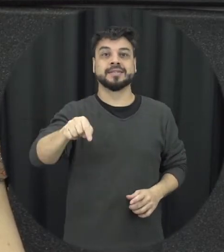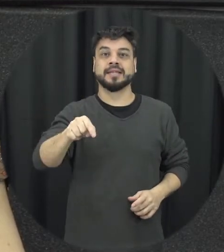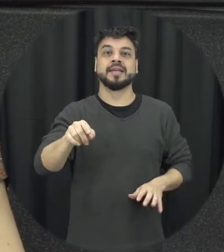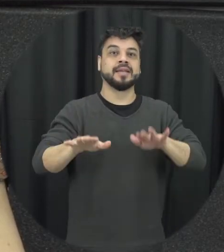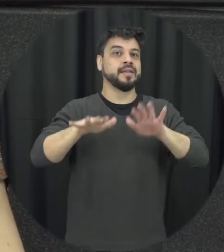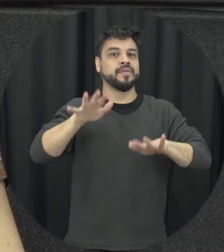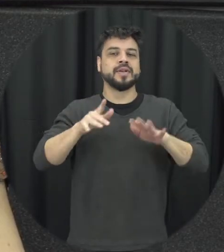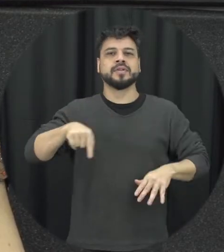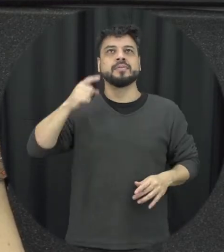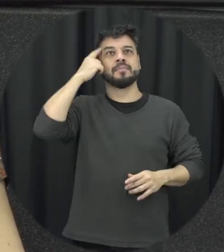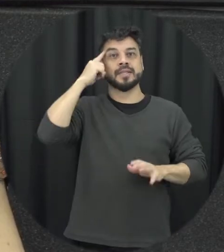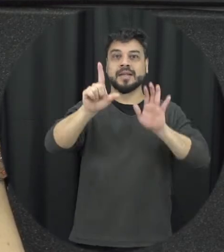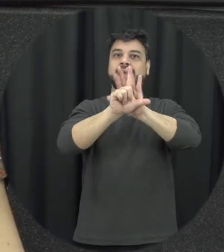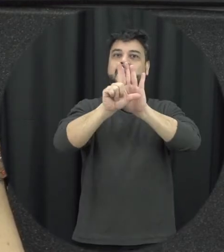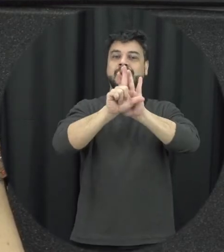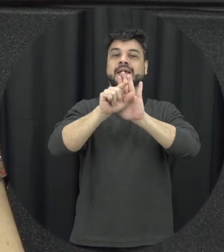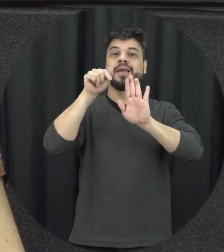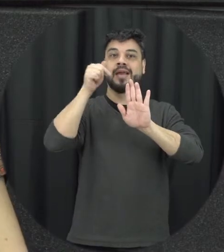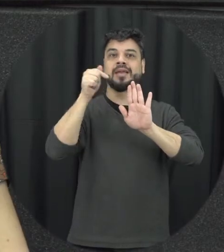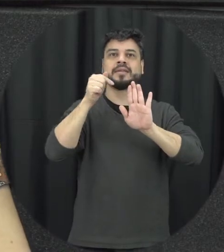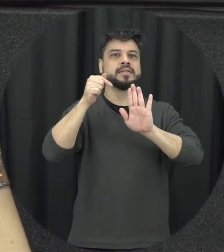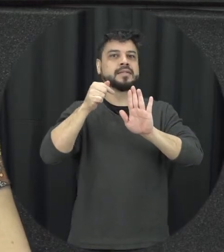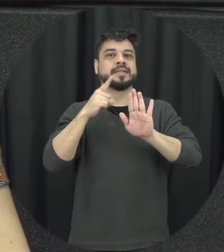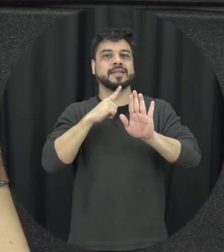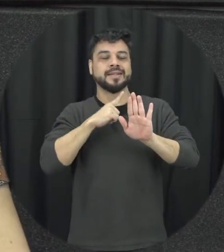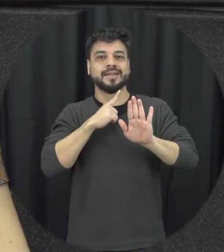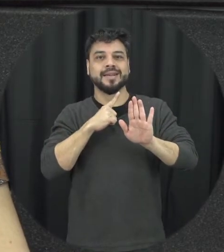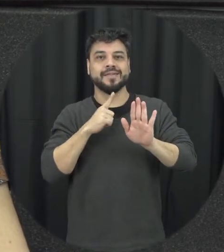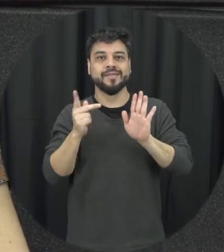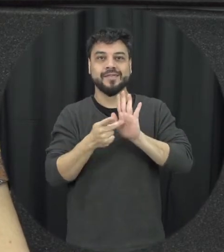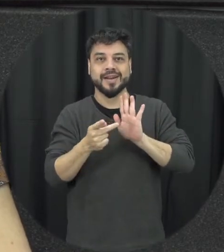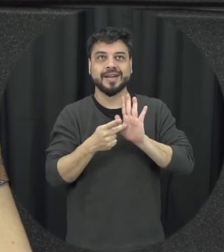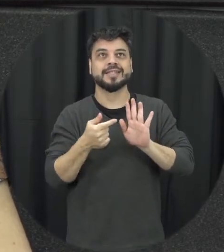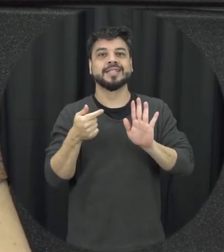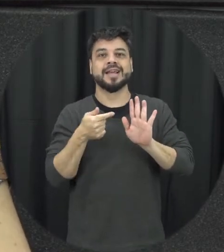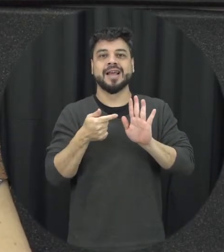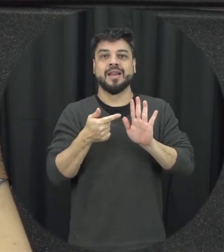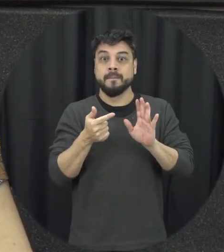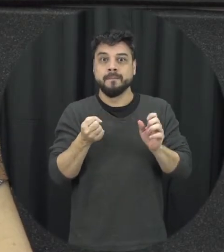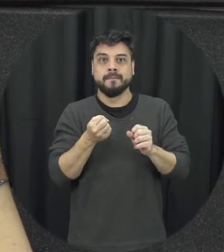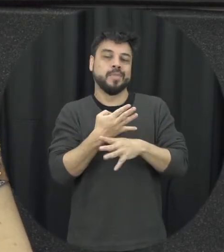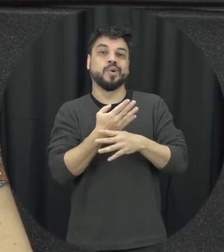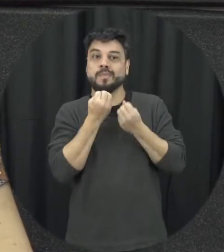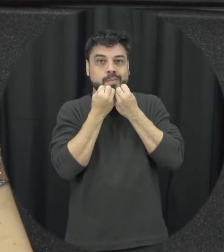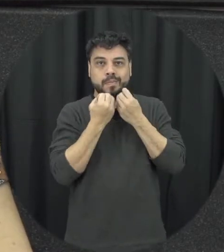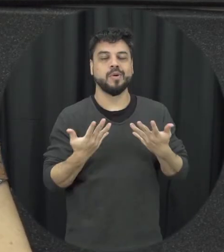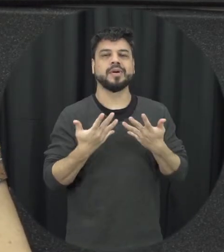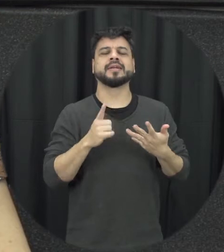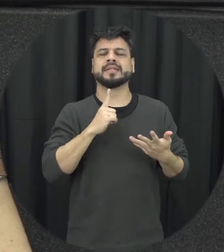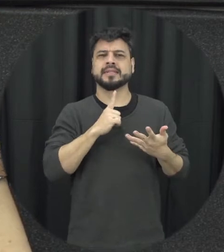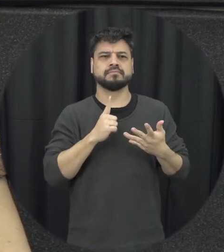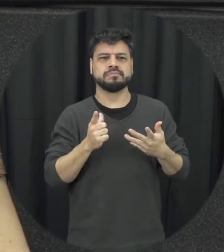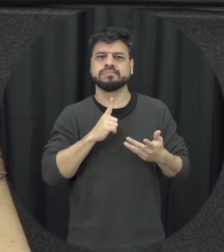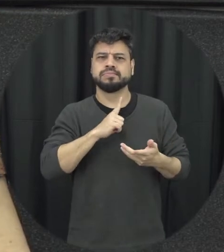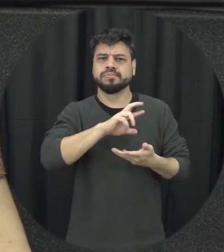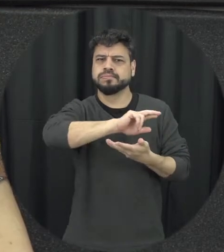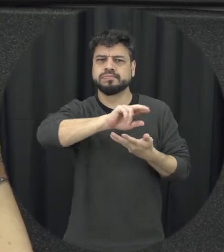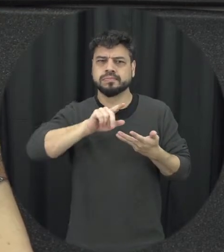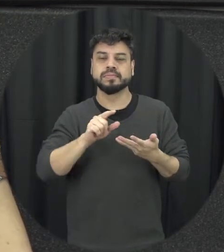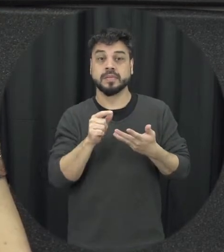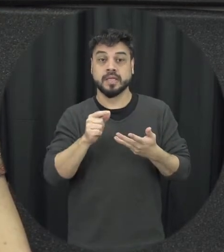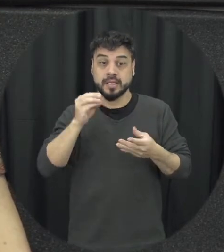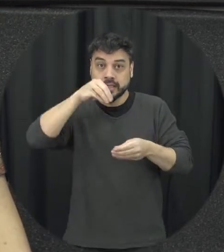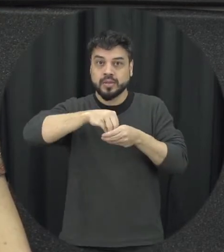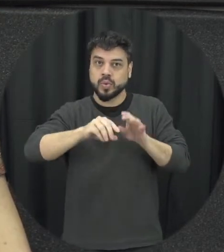realmente essa lei aqui bastante vamos ver a seguir completo cedo do treinamento jurídico é